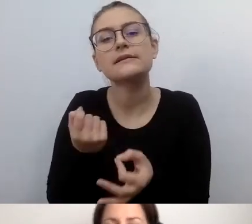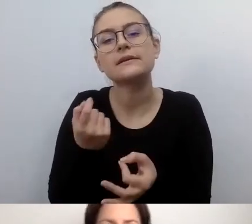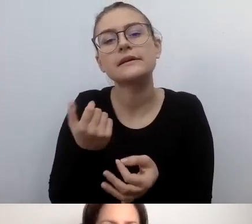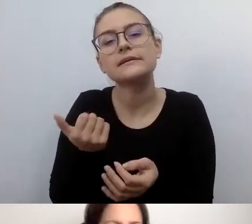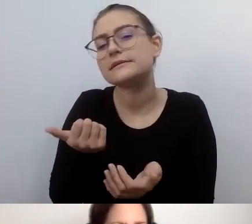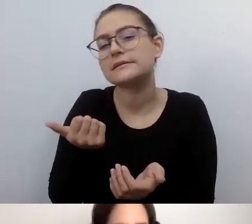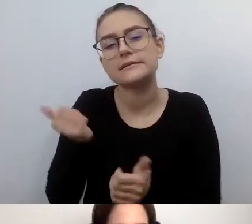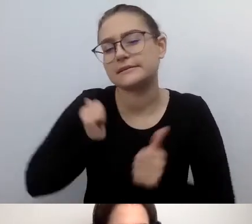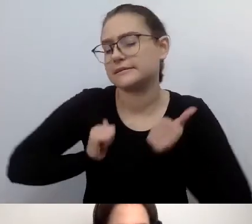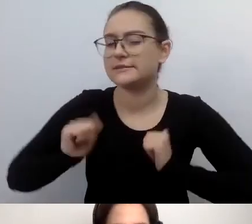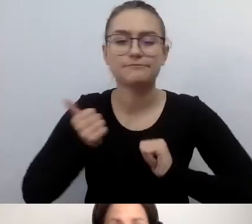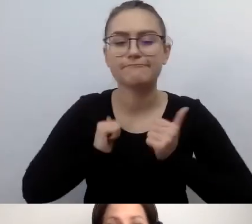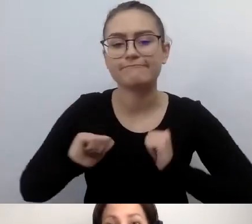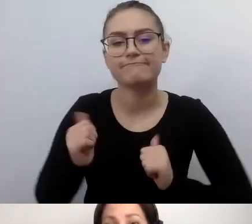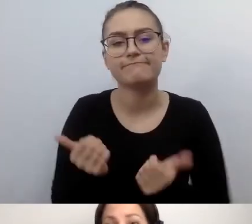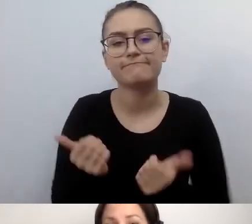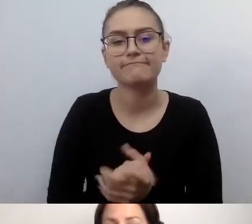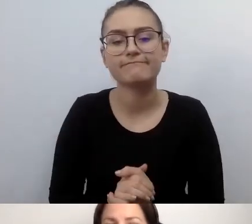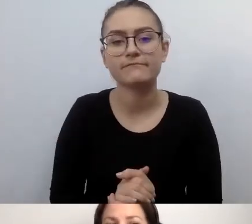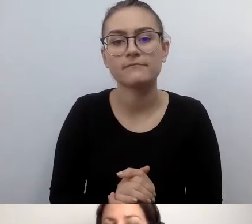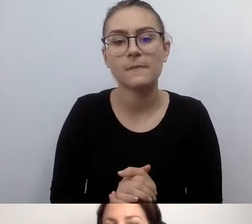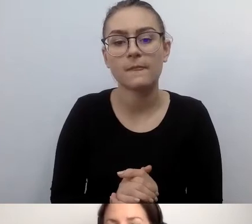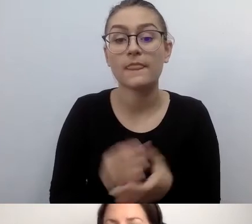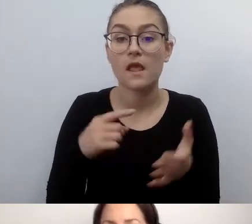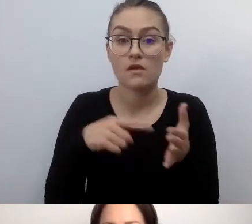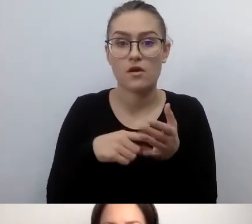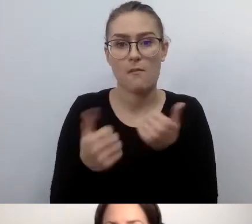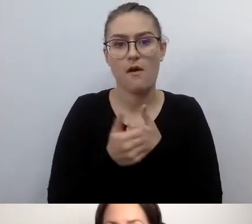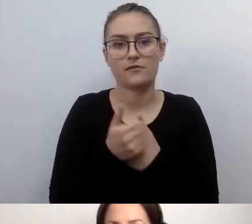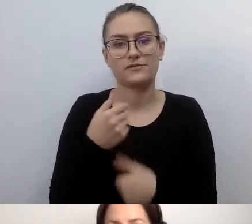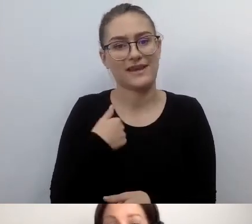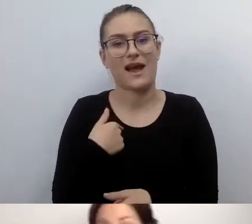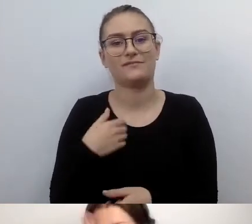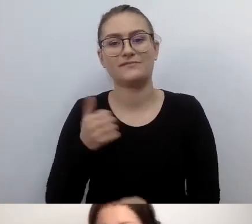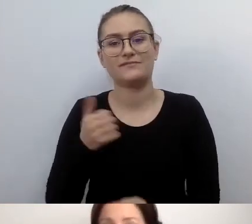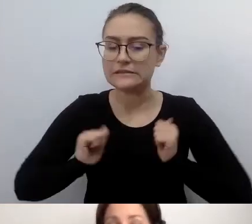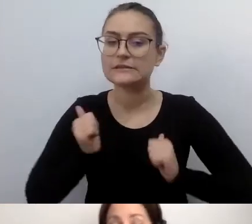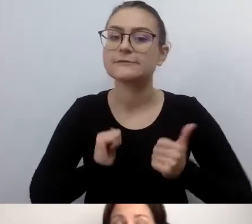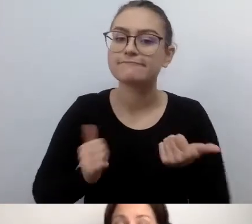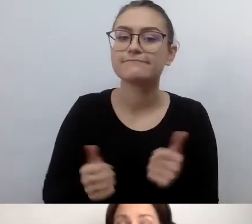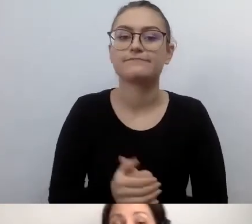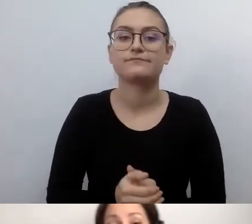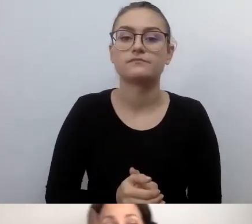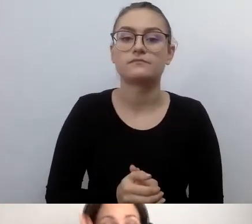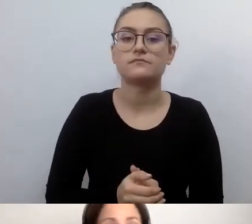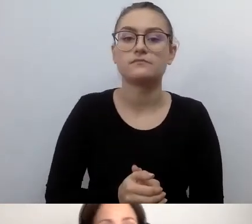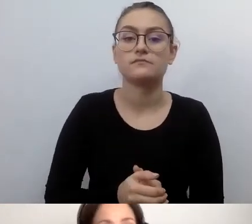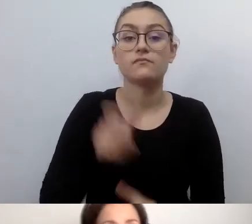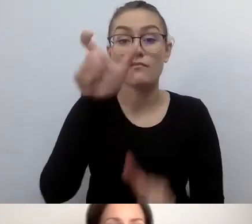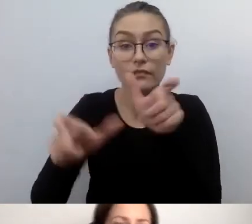Między innymi dlatego, że ludzie, urzędnicy, pracownicy instytucji kultury i podmiotów publicznych